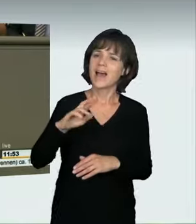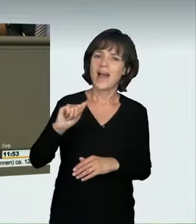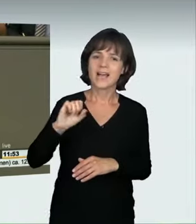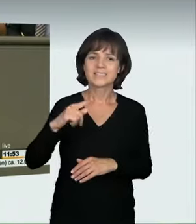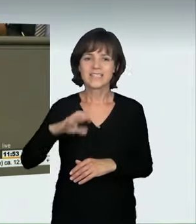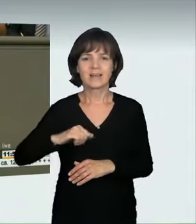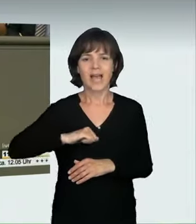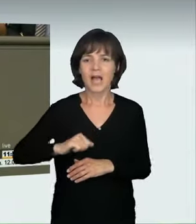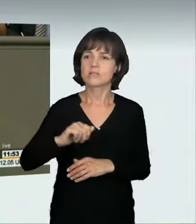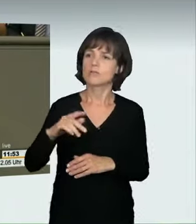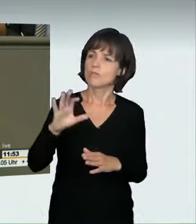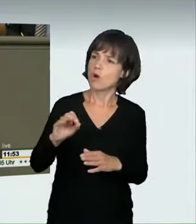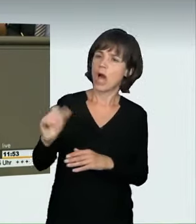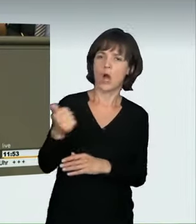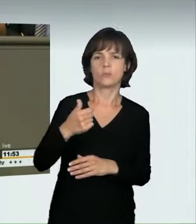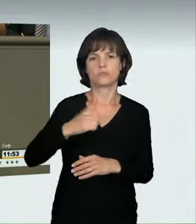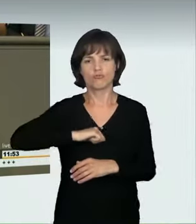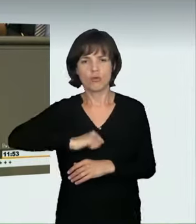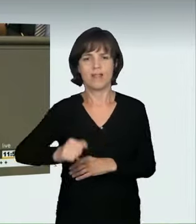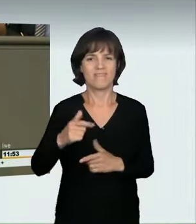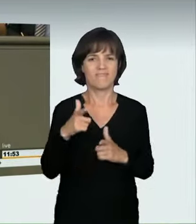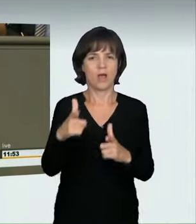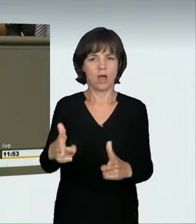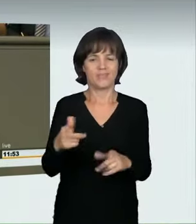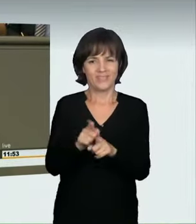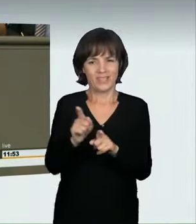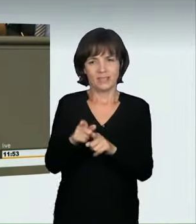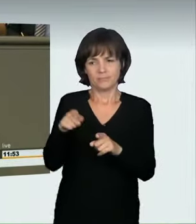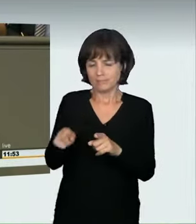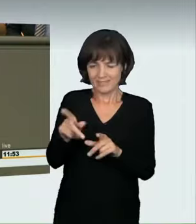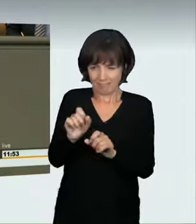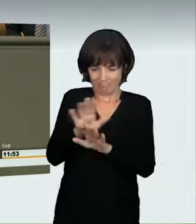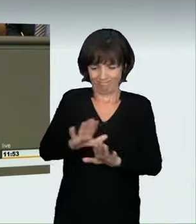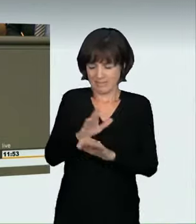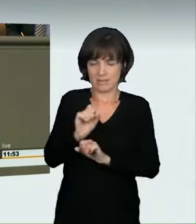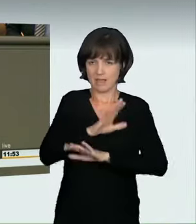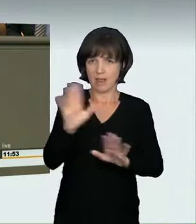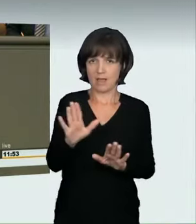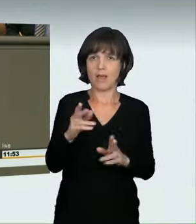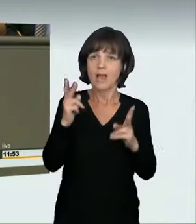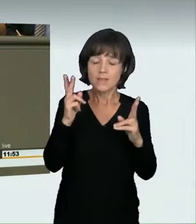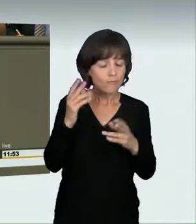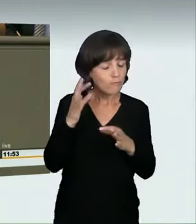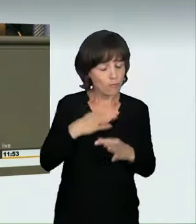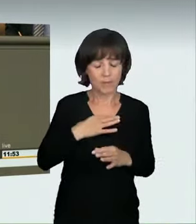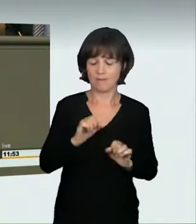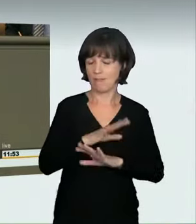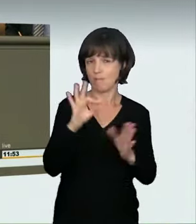brauchen wir das klare Zeichen: Wenn du so schnell fährst, fährst du an dieser Stelle wirklich auf Kosten der anderen, gefährdest sie.